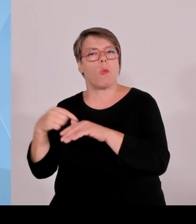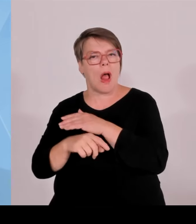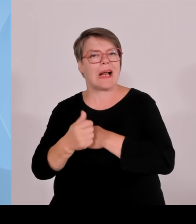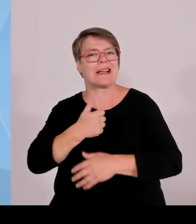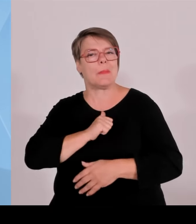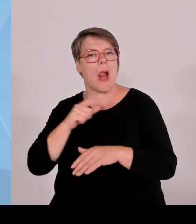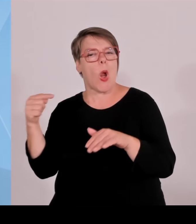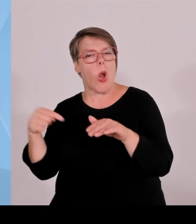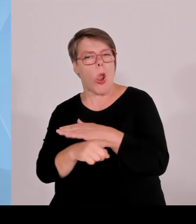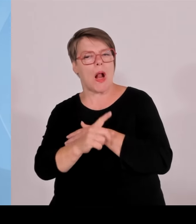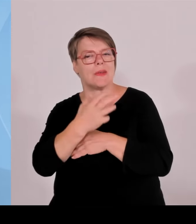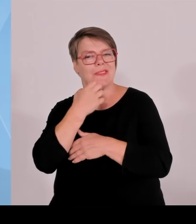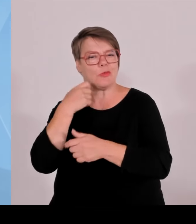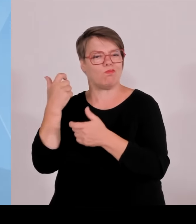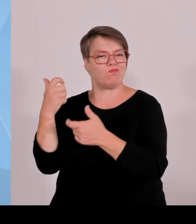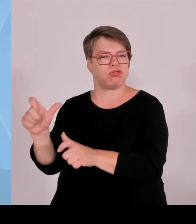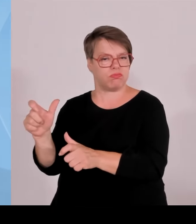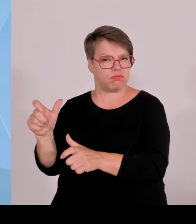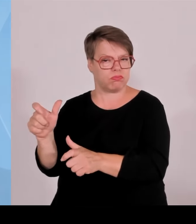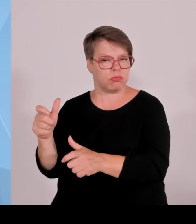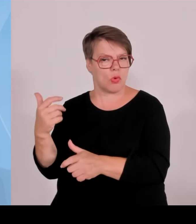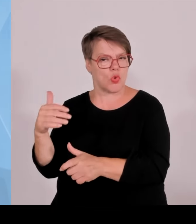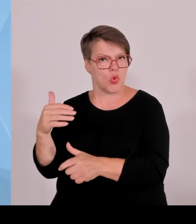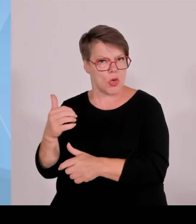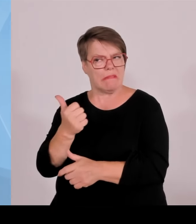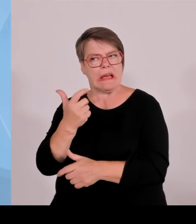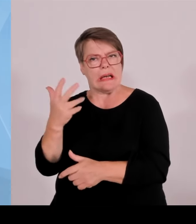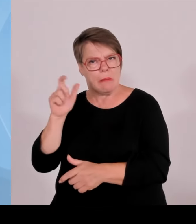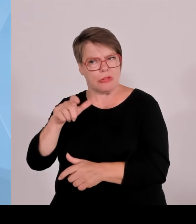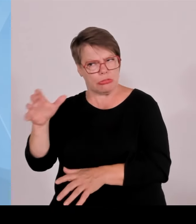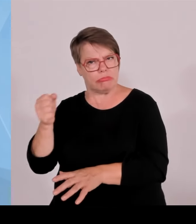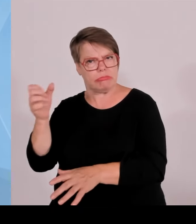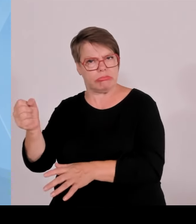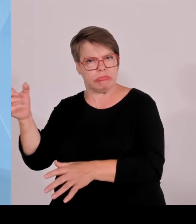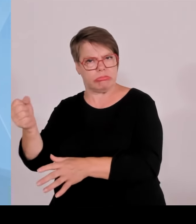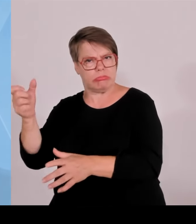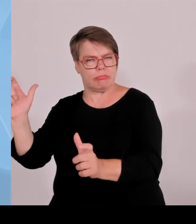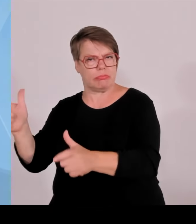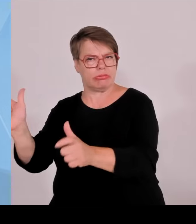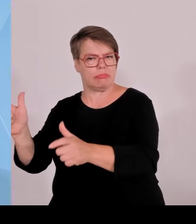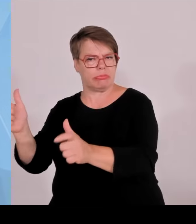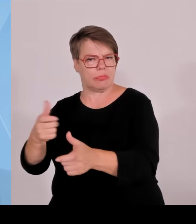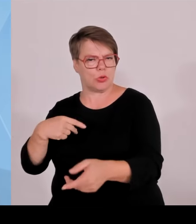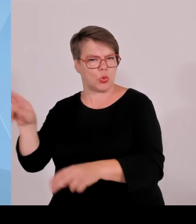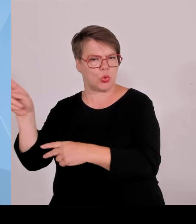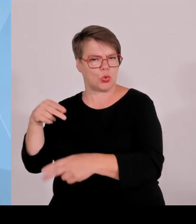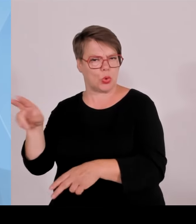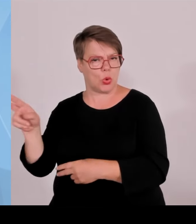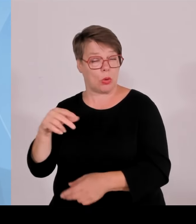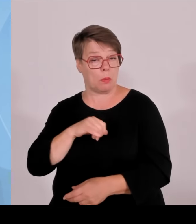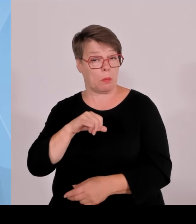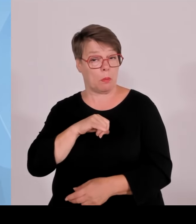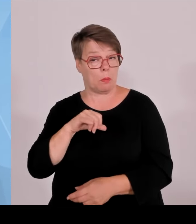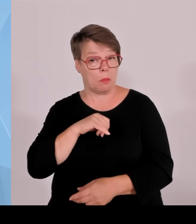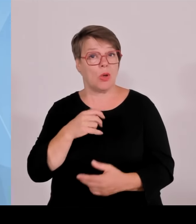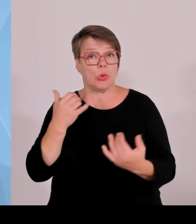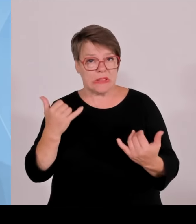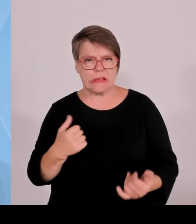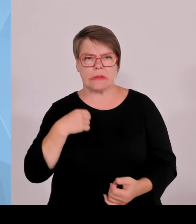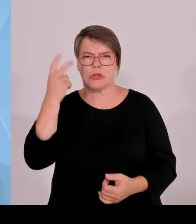Und wenn sie sich alleine ansehen, dass wir in Milliardenhöhe im Bereich des bayerischen Haushalts Ansätze haben für Asyl und Migration und